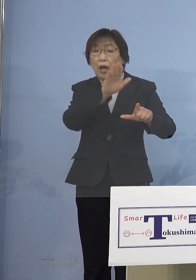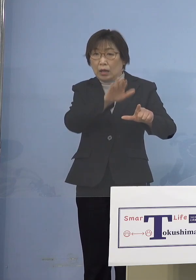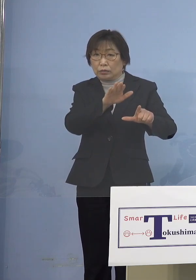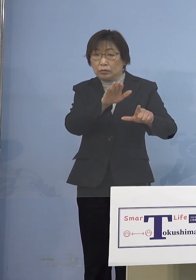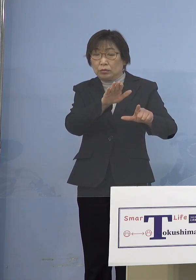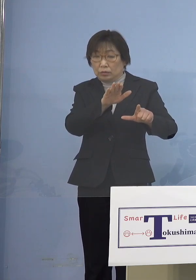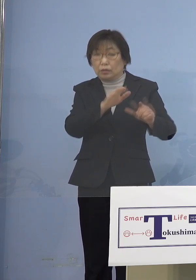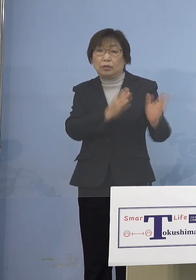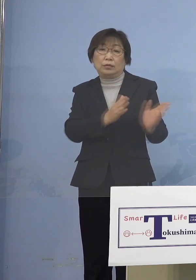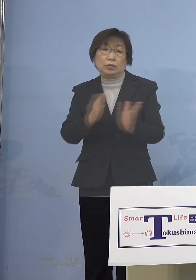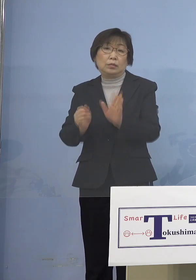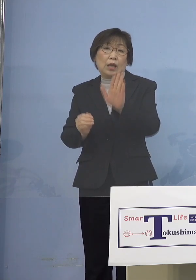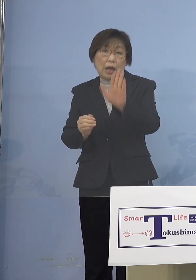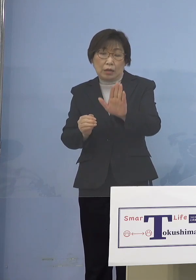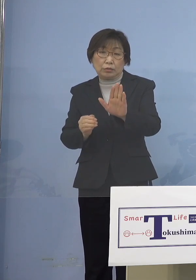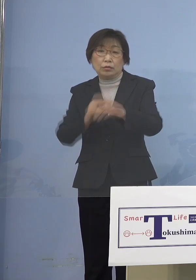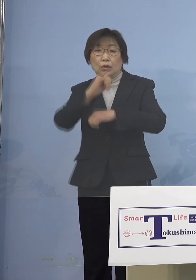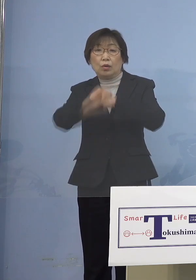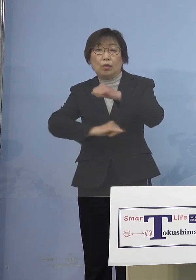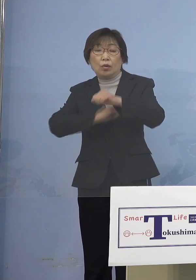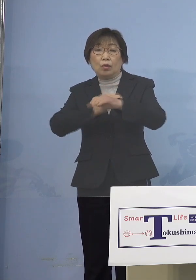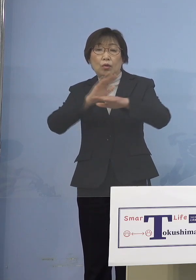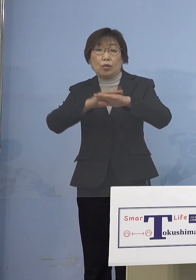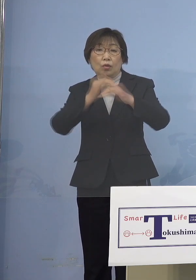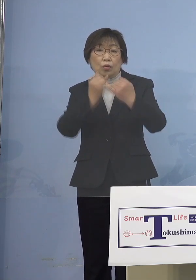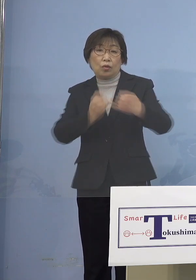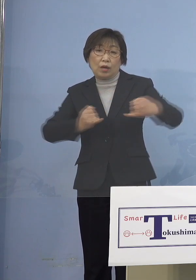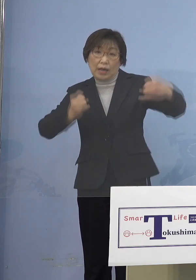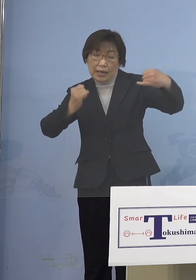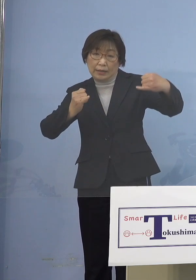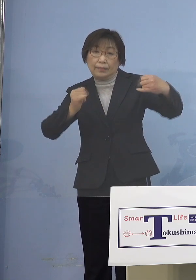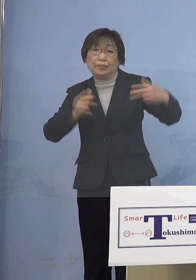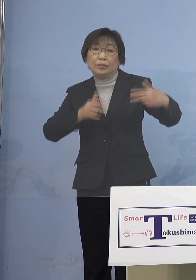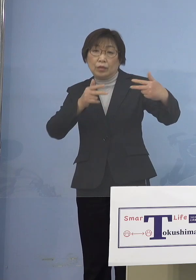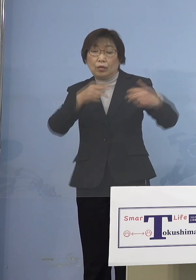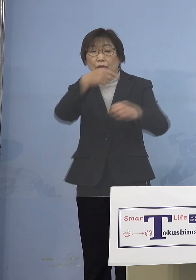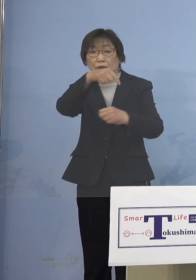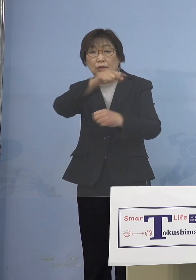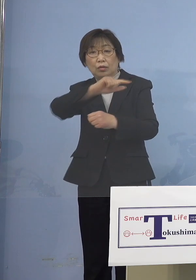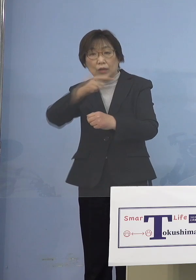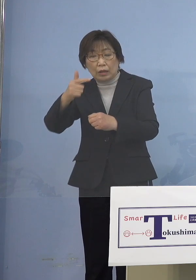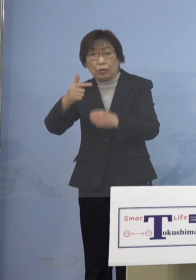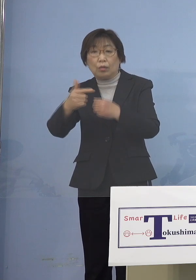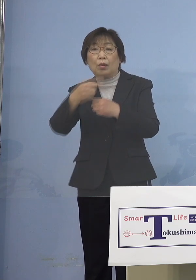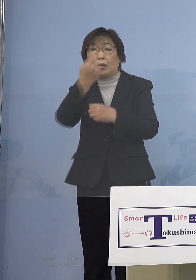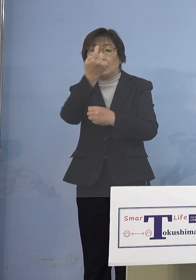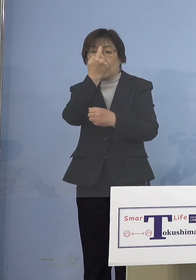オンライン指導などの充実により 学びの保障に努めていただきたいということ